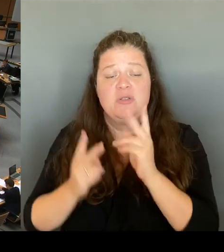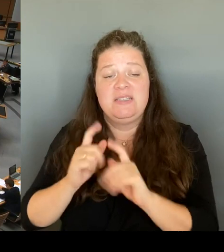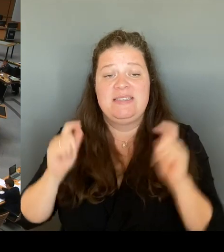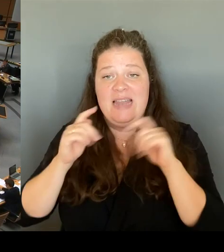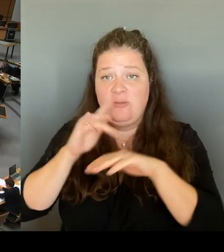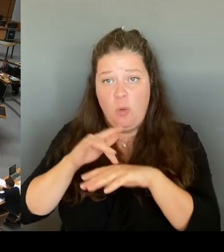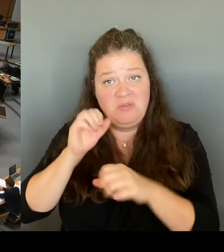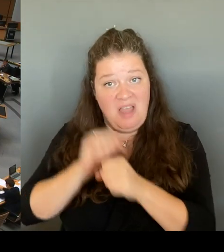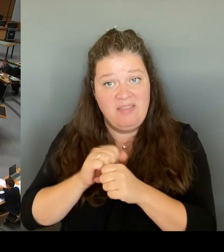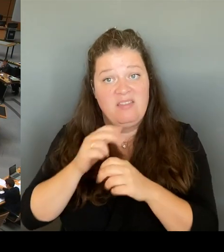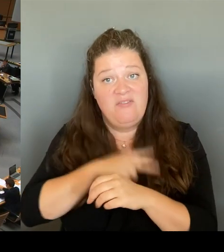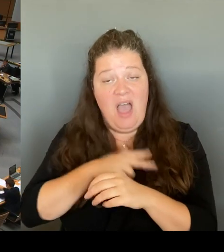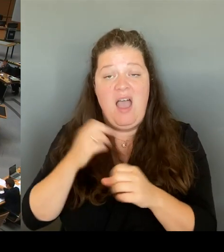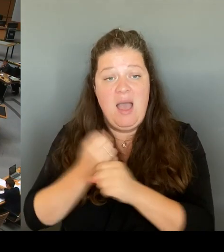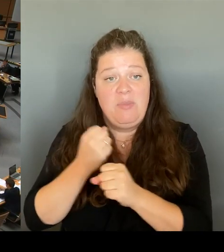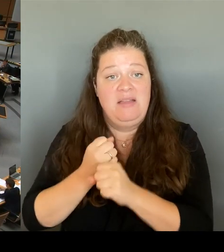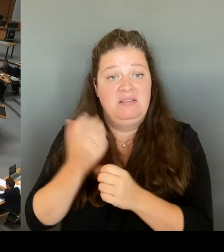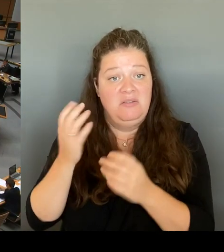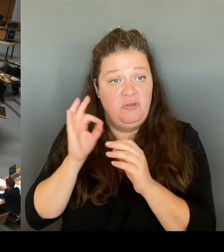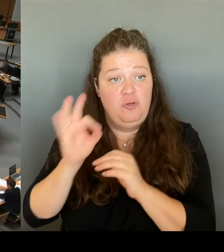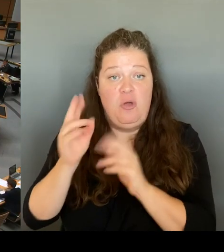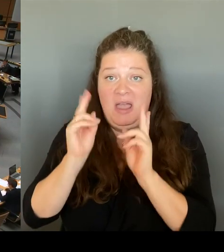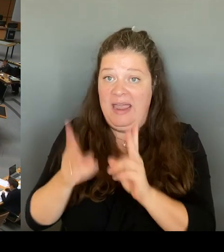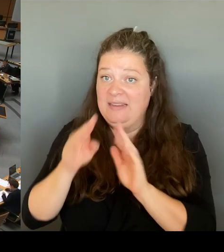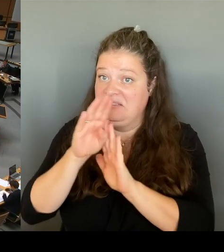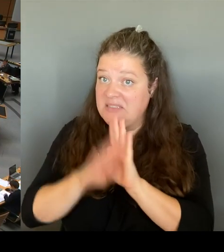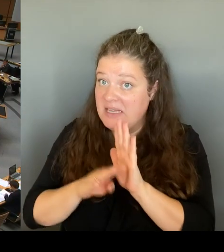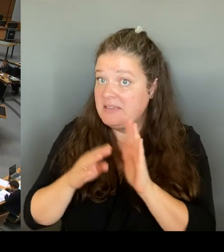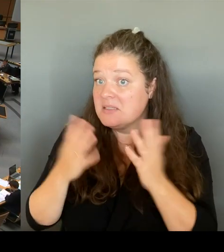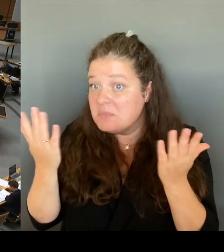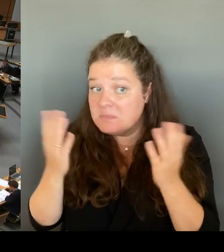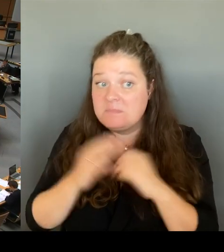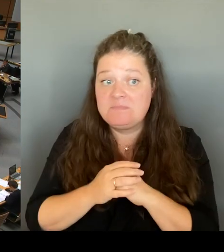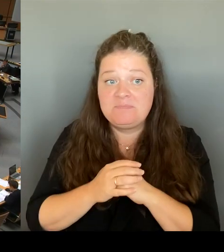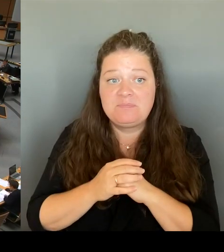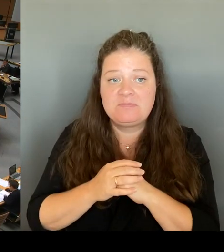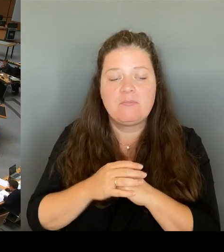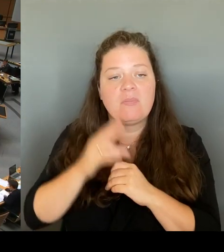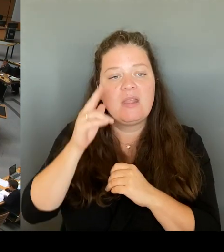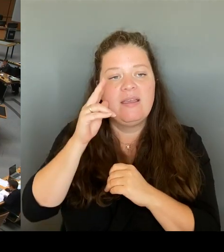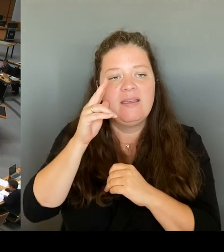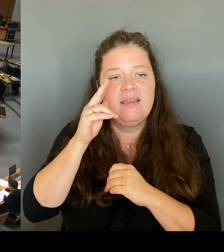(Rednerwechsel) Ich freue mich, dass Sie nun endlich sagen: Ist ja schön. Kann ich eigentlich sagen bei solchen Fragen.